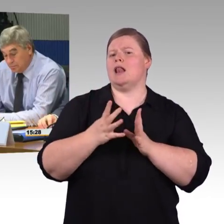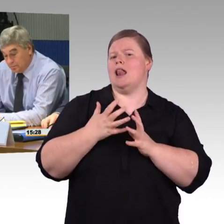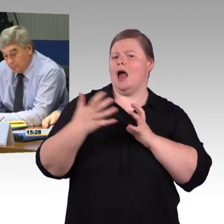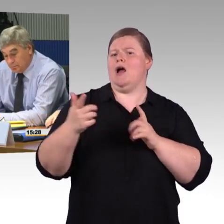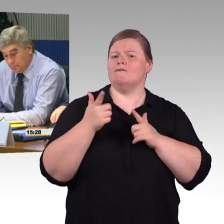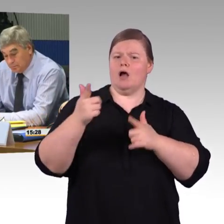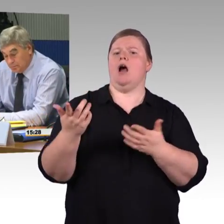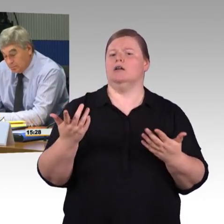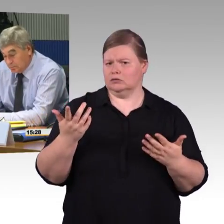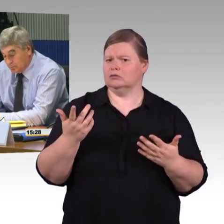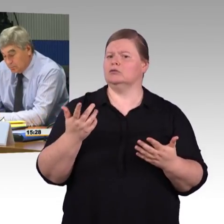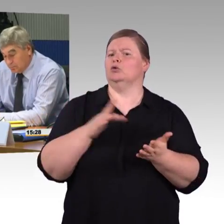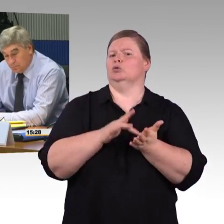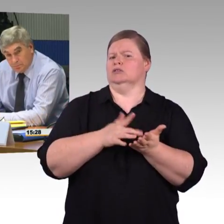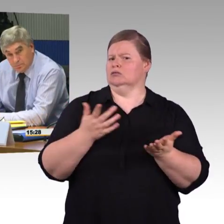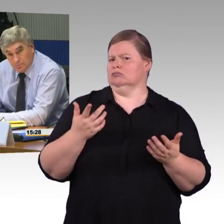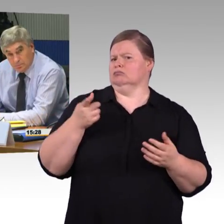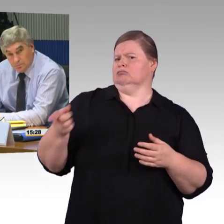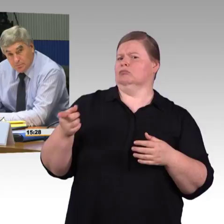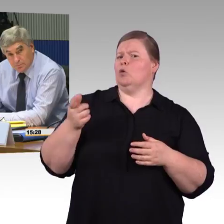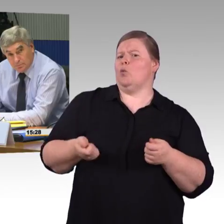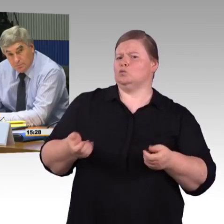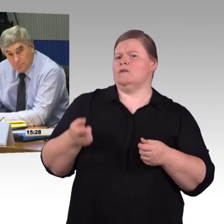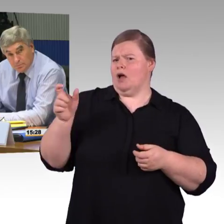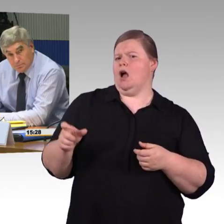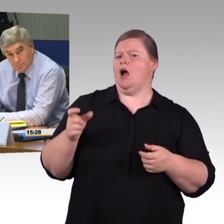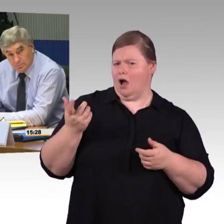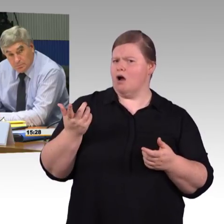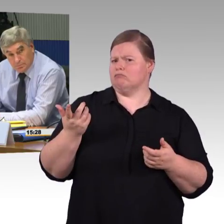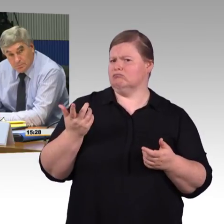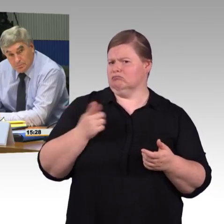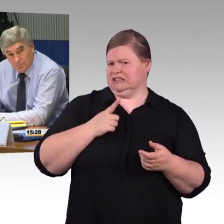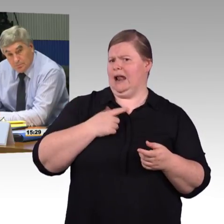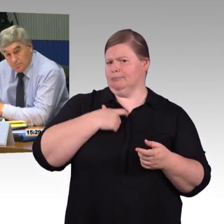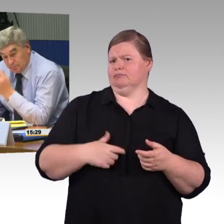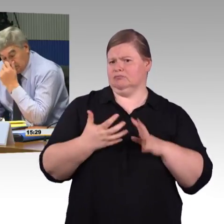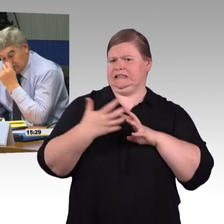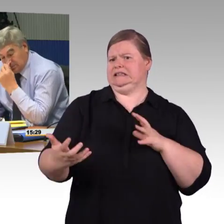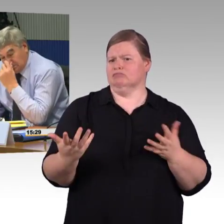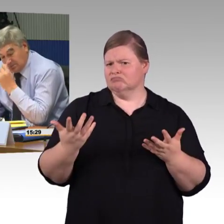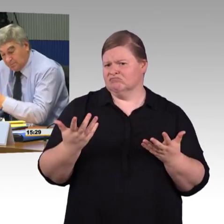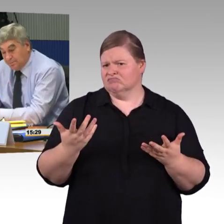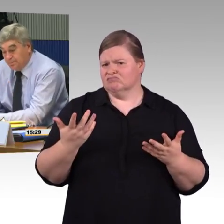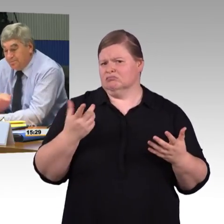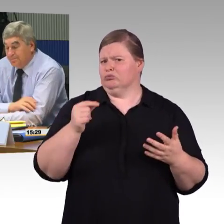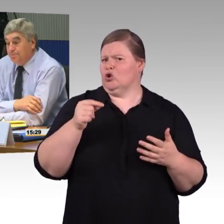Da müsste eigentlich, meiner Meinung nach, gesagt werden, jetzt müssen hier auch Möglichkeiten geschaffen werden,